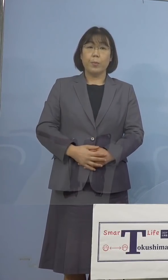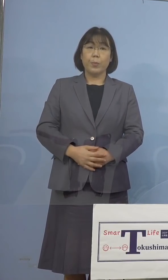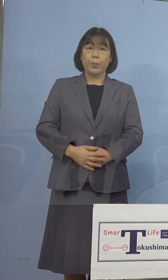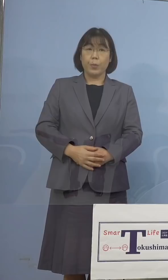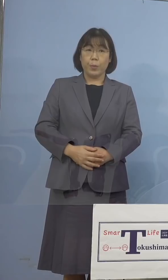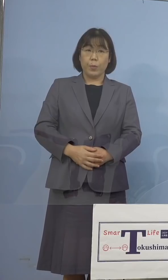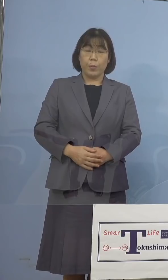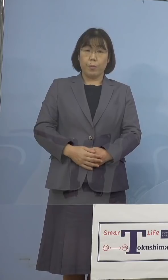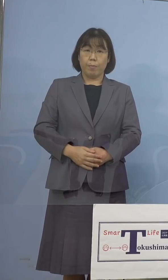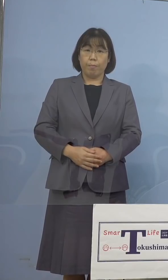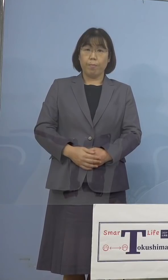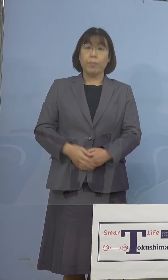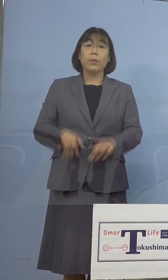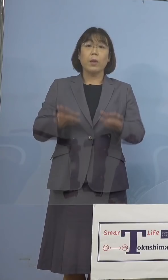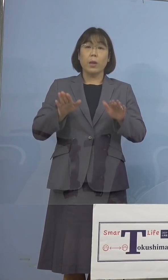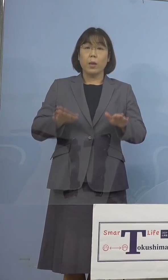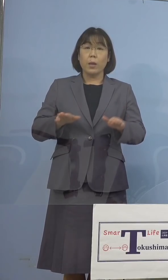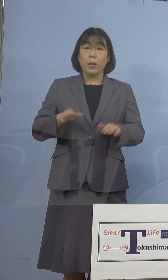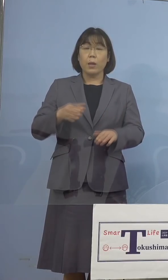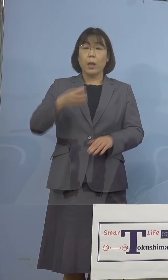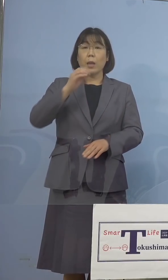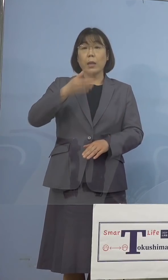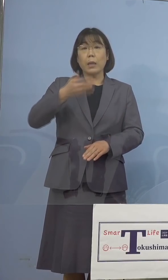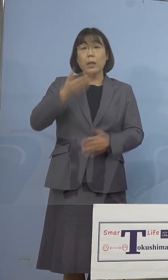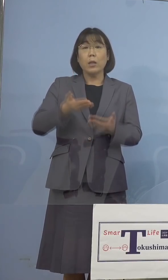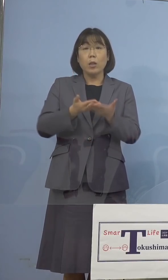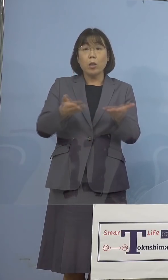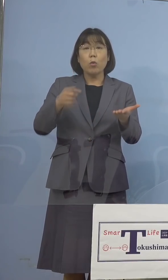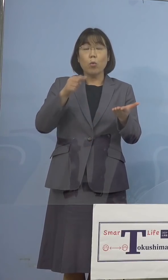また現在、飲食店に対する営業時間の